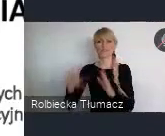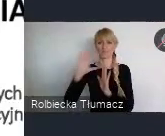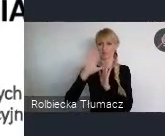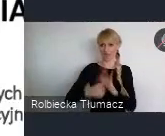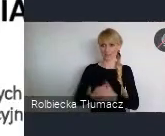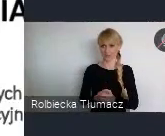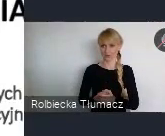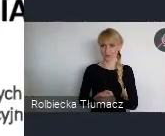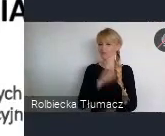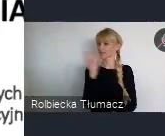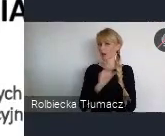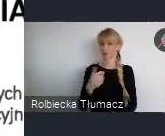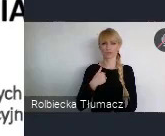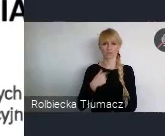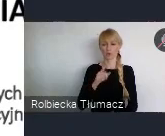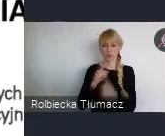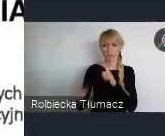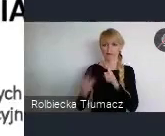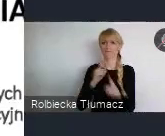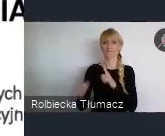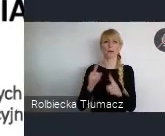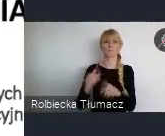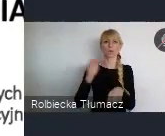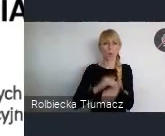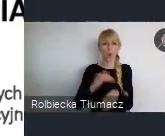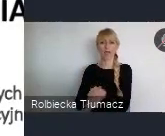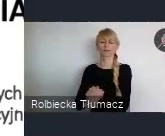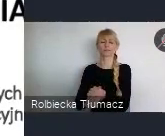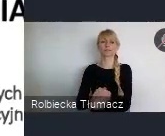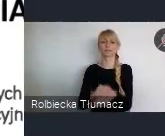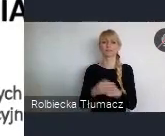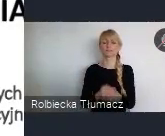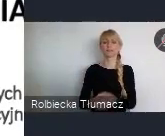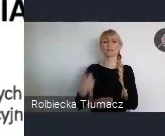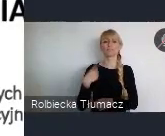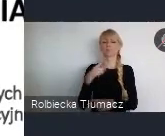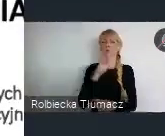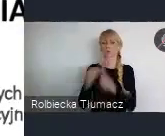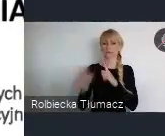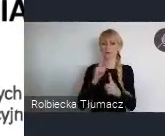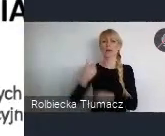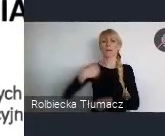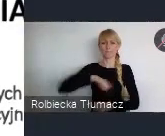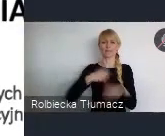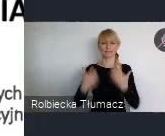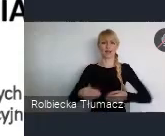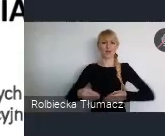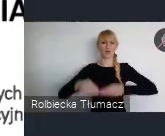wszyscy borykamy się z tym, że chcemy rozwoju. Do rozwoju potrzebne są tereny, ale te tereny często posiadają